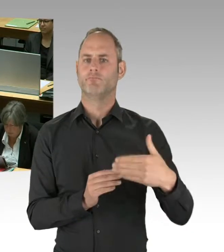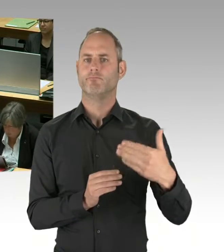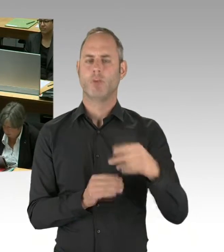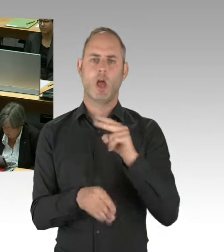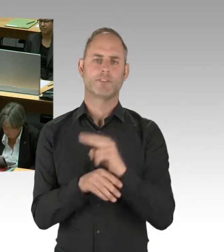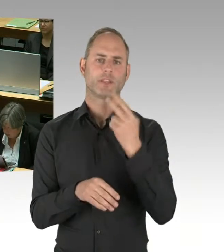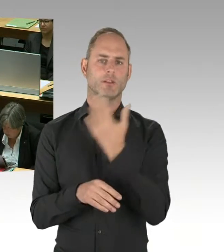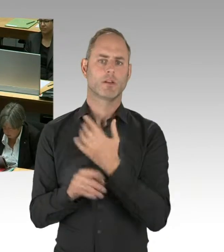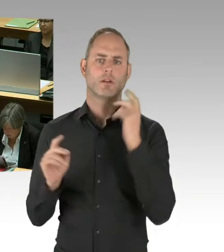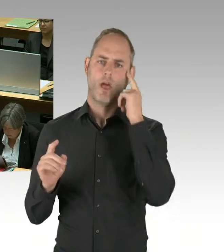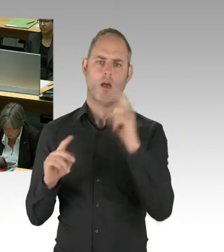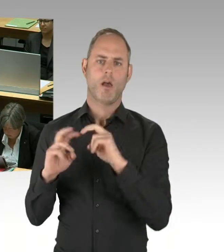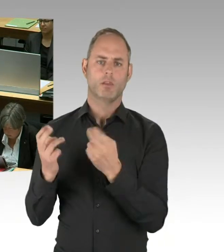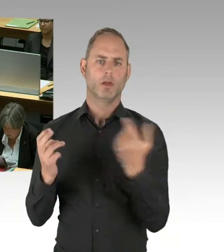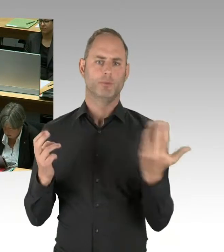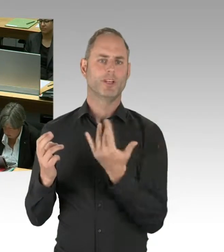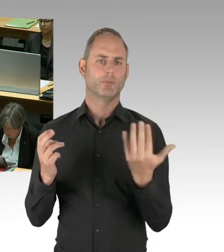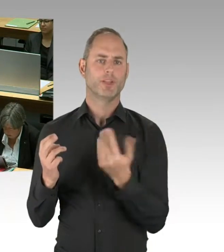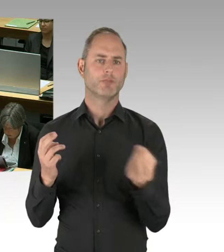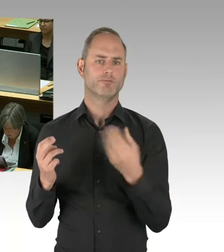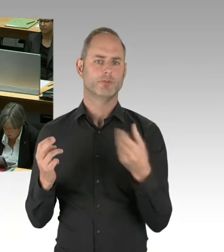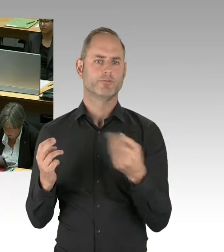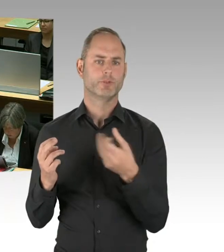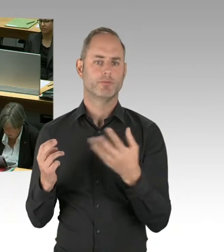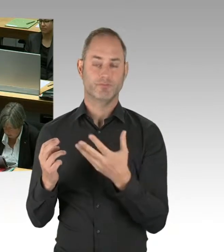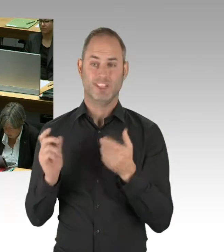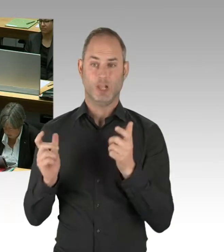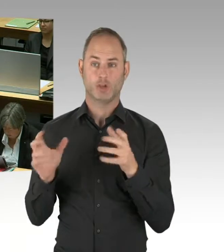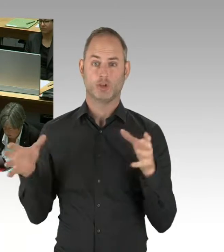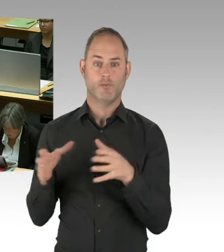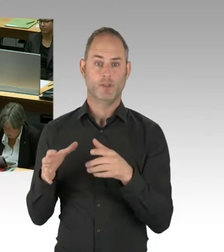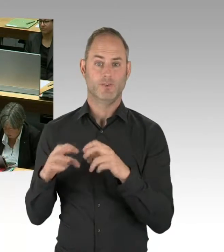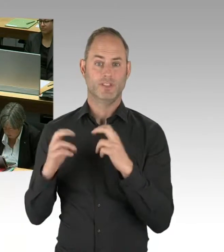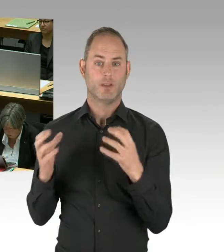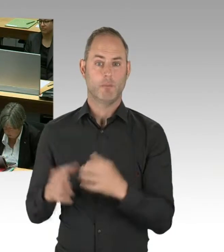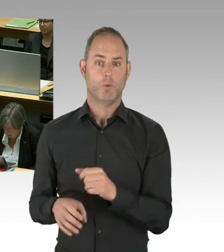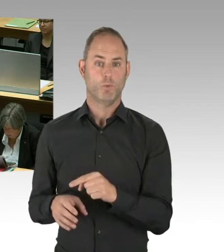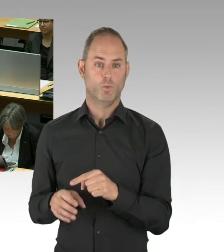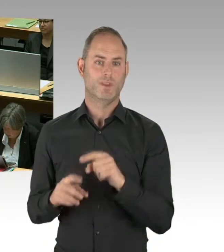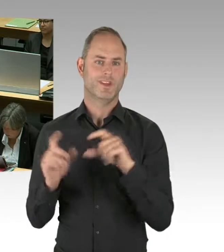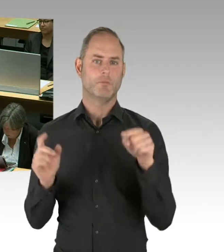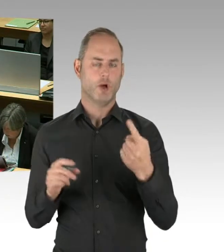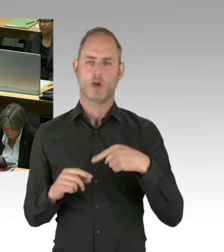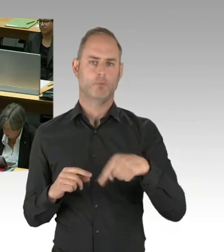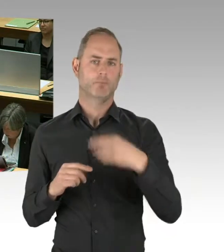ist ja ein Pfad zur Fertigstellung des Flughafens und der Eröffnung im Rahmen der geplanten Maßnahmen,